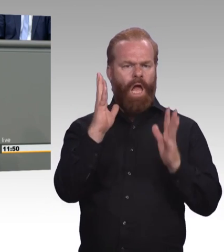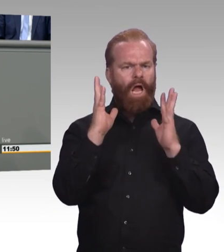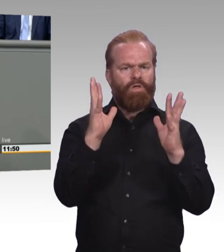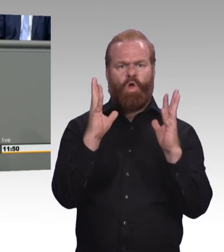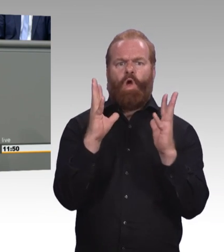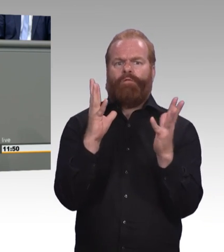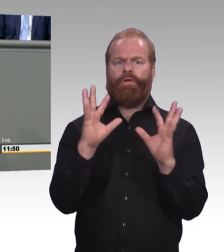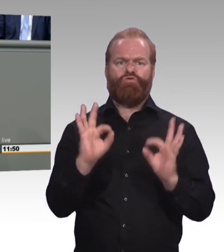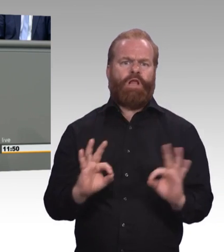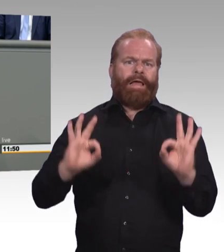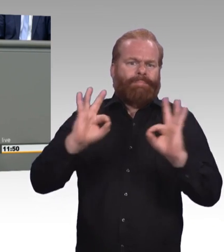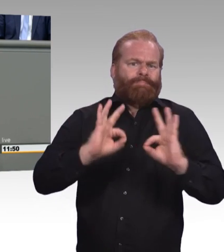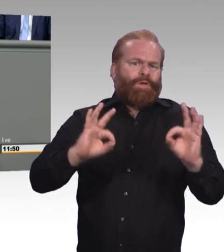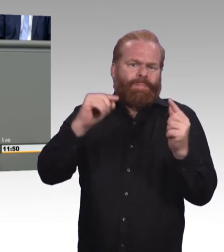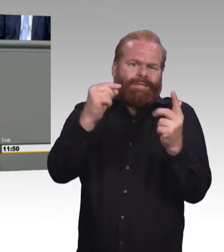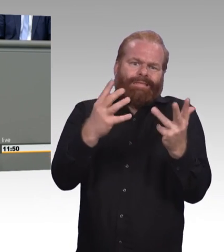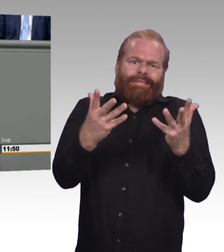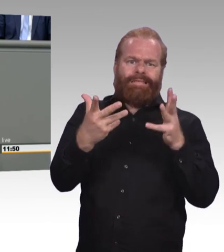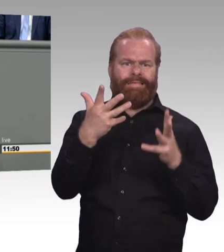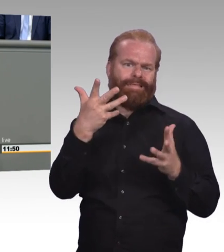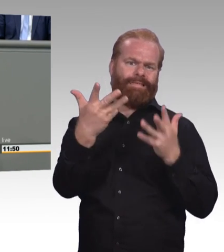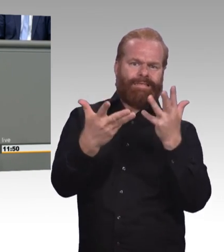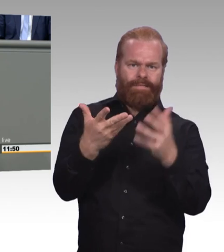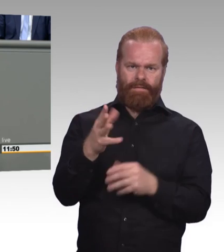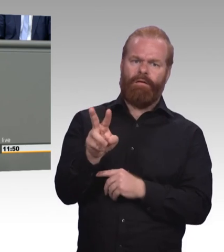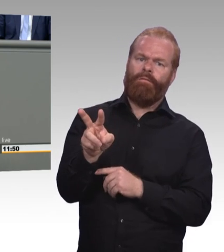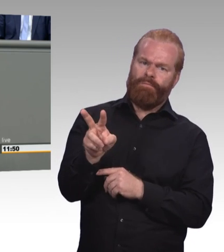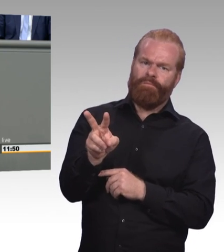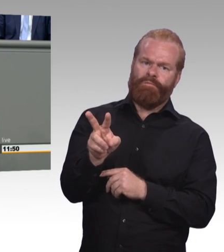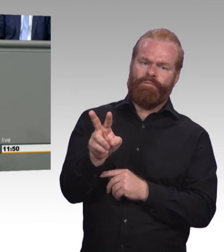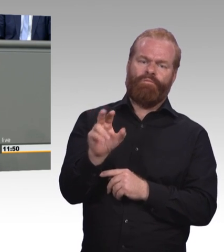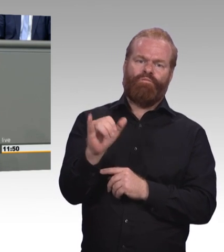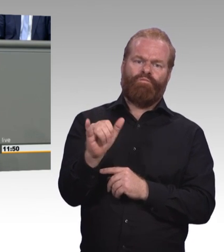mit mehr Regulation und mehr Akademisierung. Andere, wir haben es heute wieder gehört,